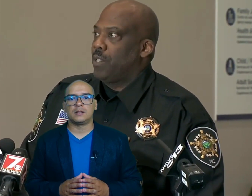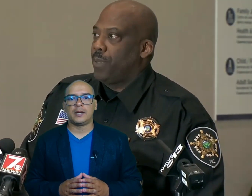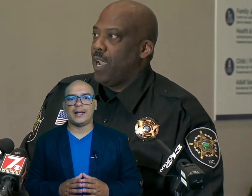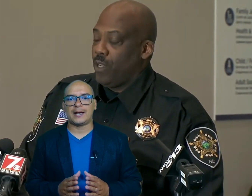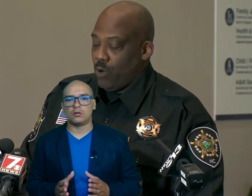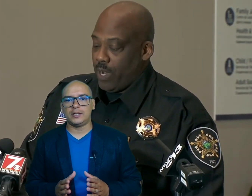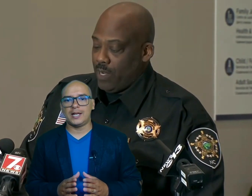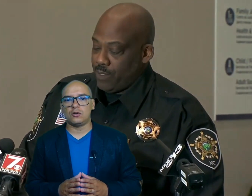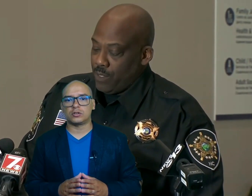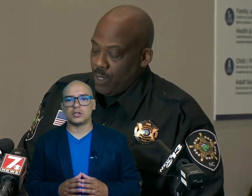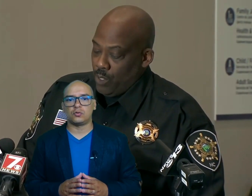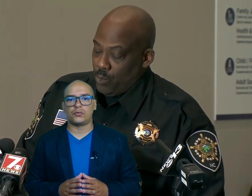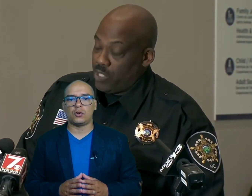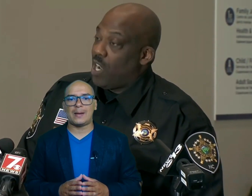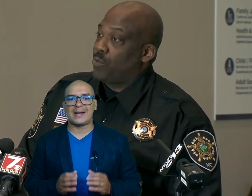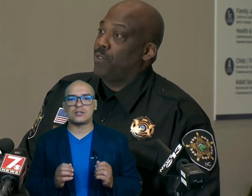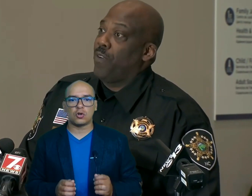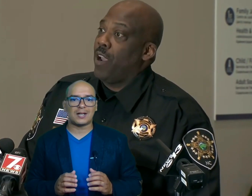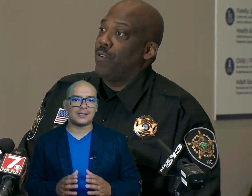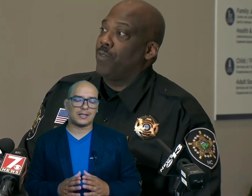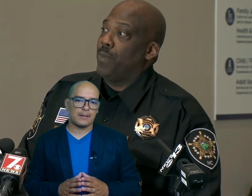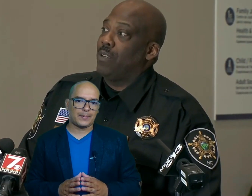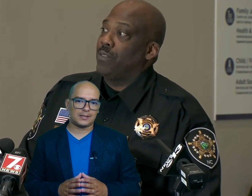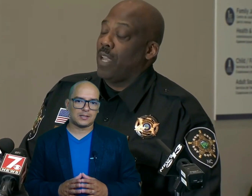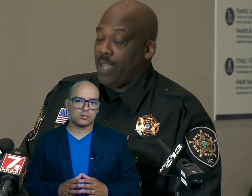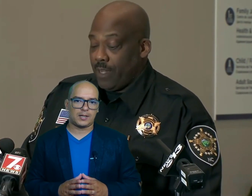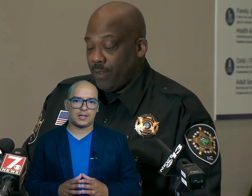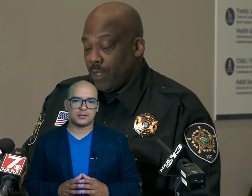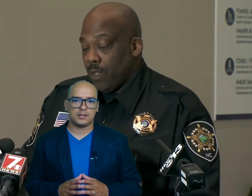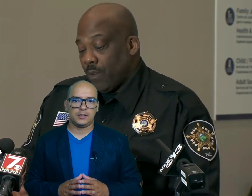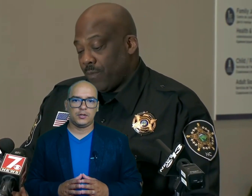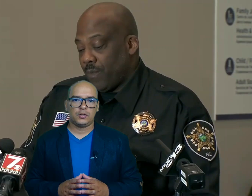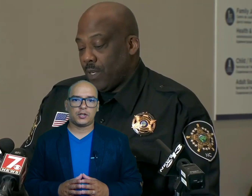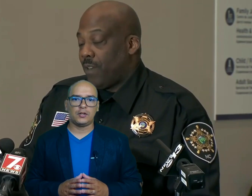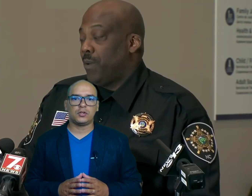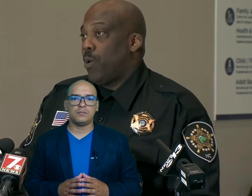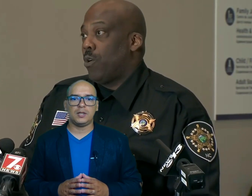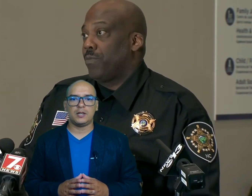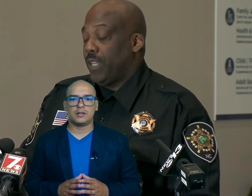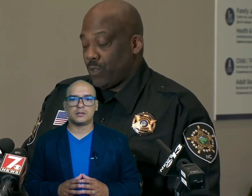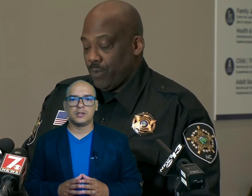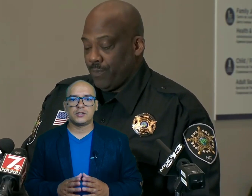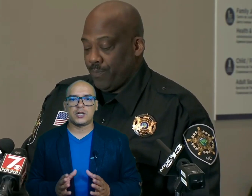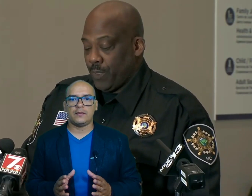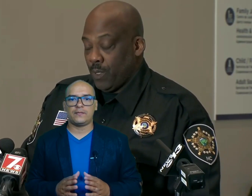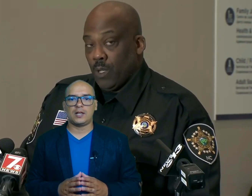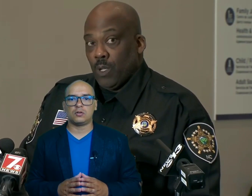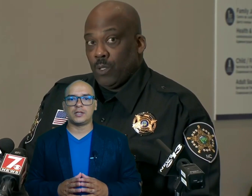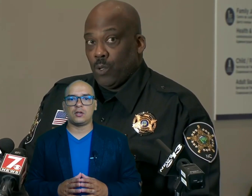en Carolina del Norte sufrió la mayor cantidad de pérdidas humanas kentin Miller sherif del Condado